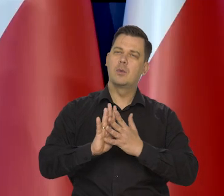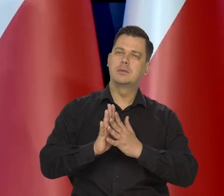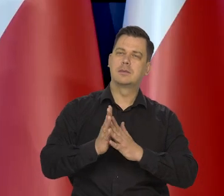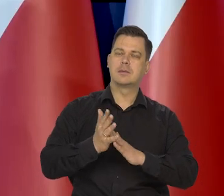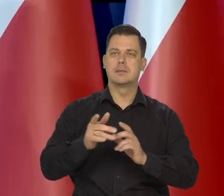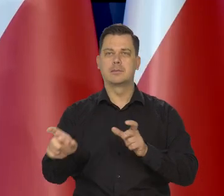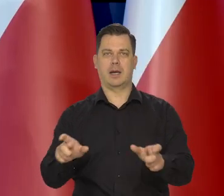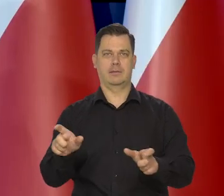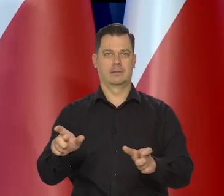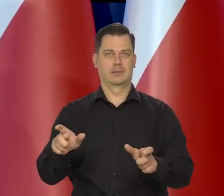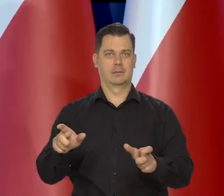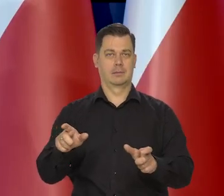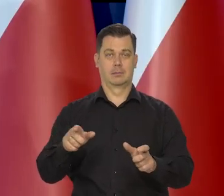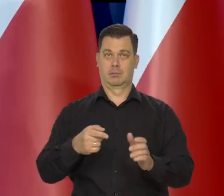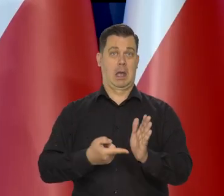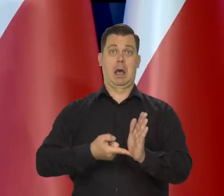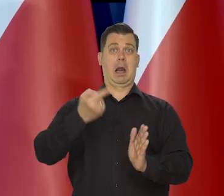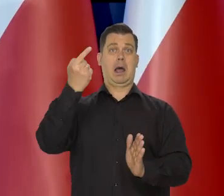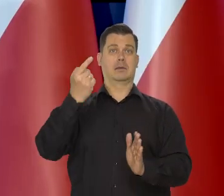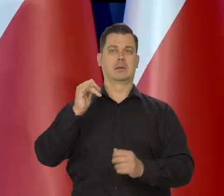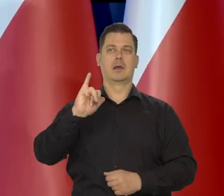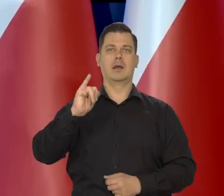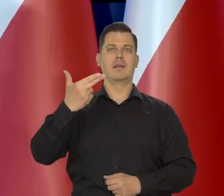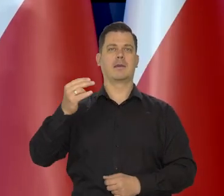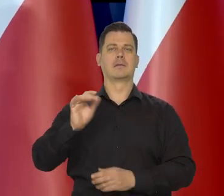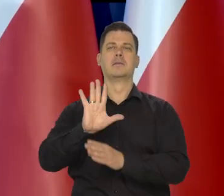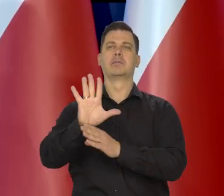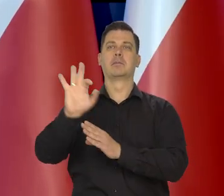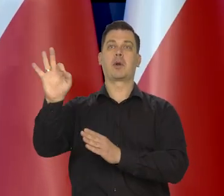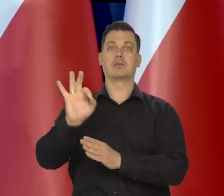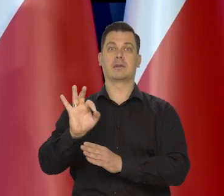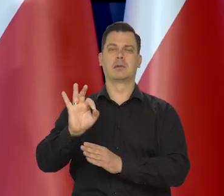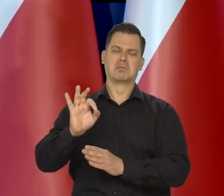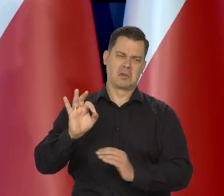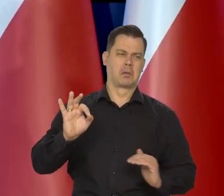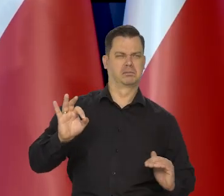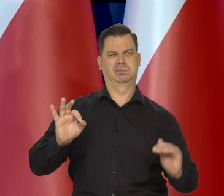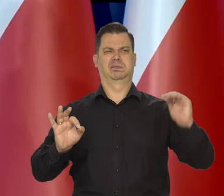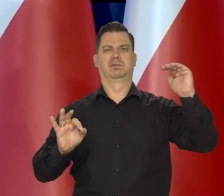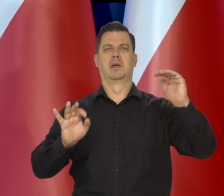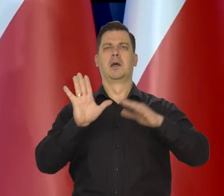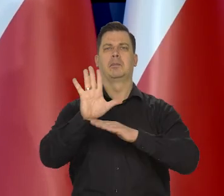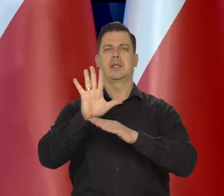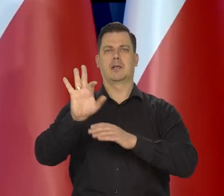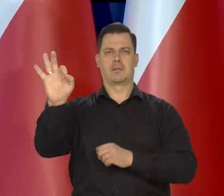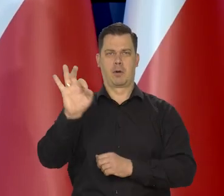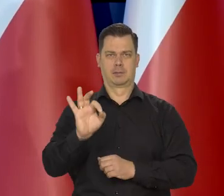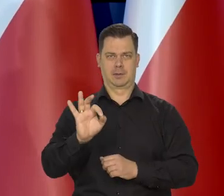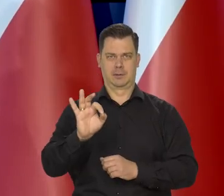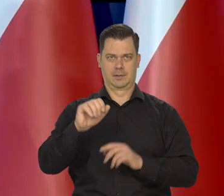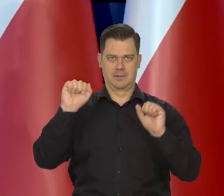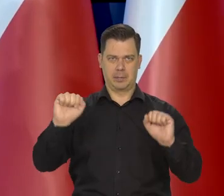To nie jest tak, że inflacja jest 15%, to się wali 15% -ową stopę procentową.